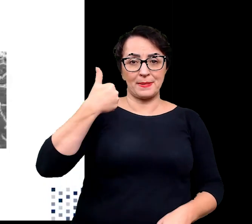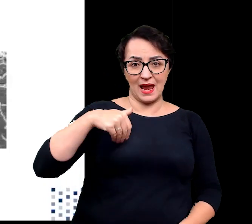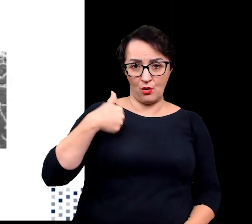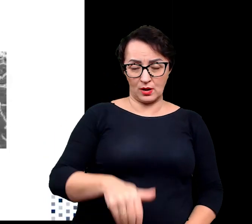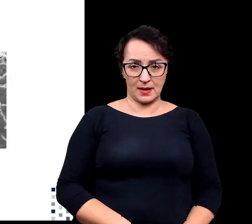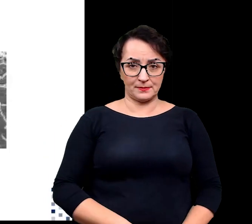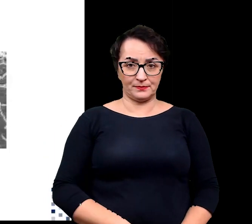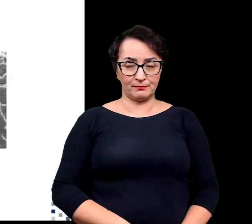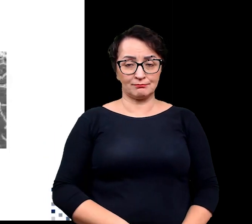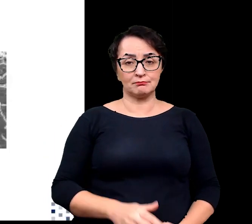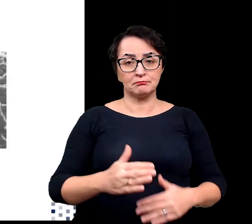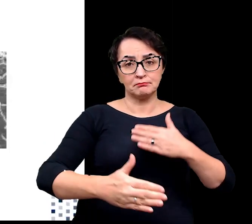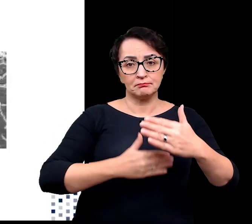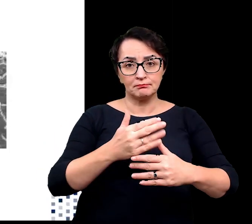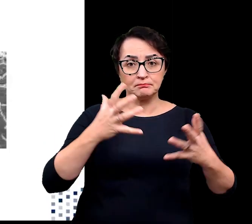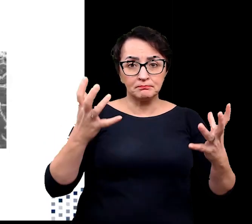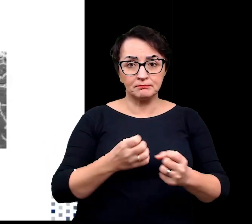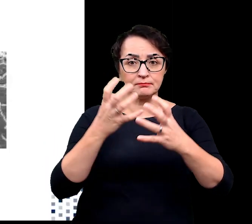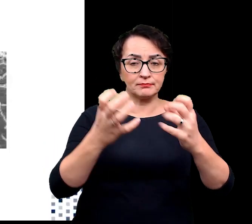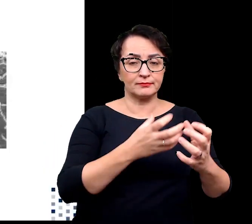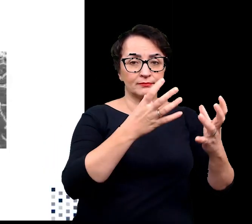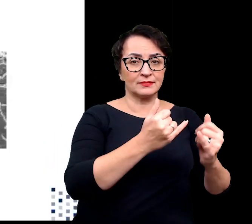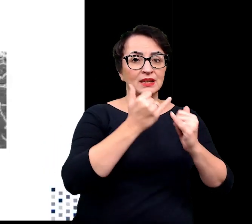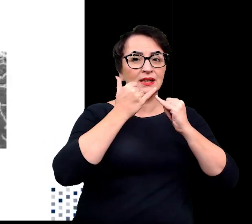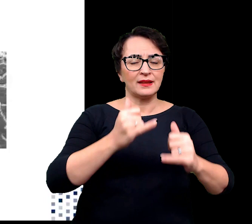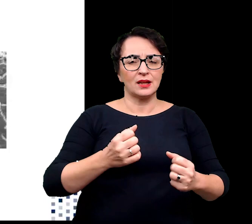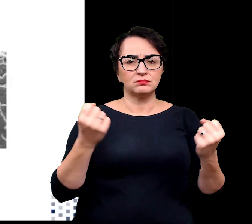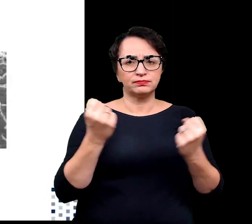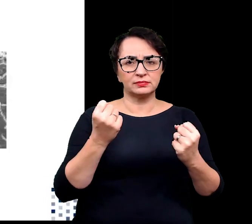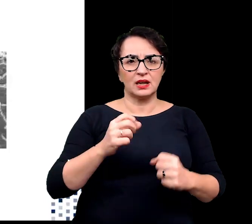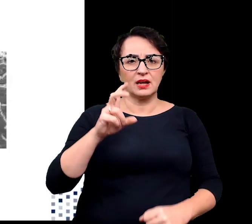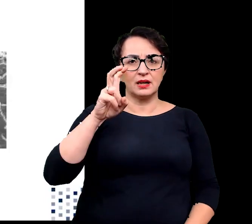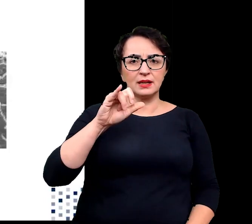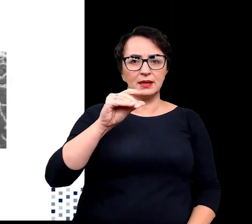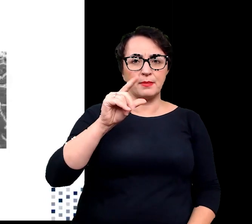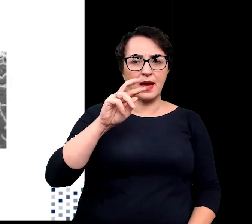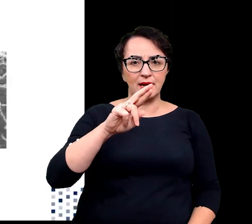Z biegiem czasu odkryto również inne hipertermofilne organizmy zdolne do przeżycia